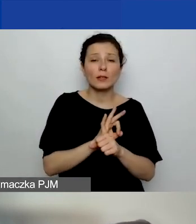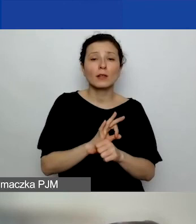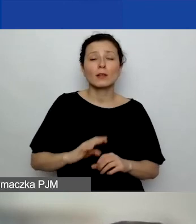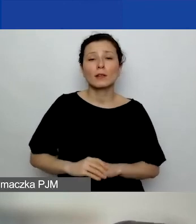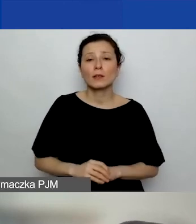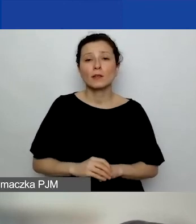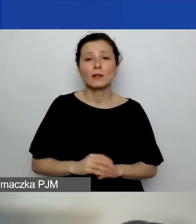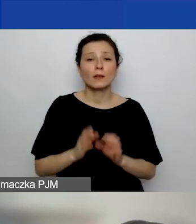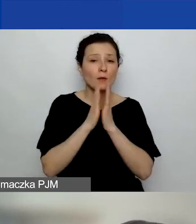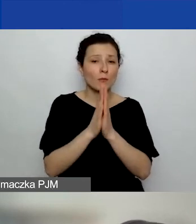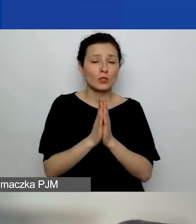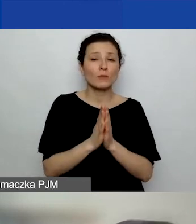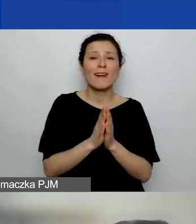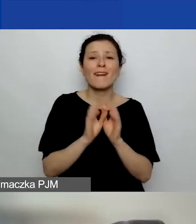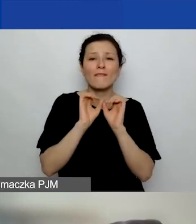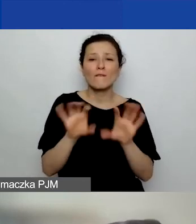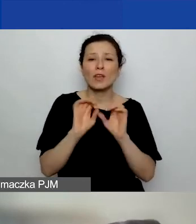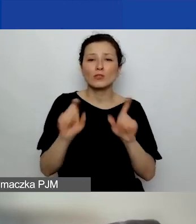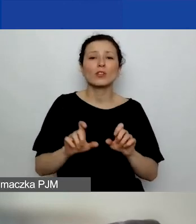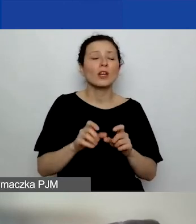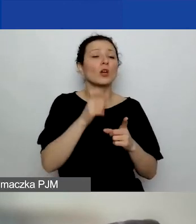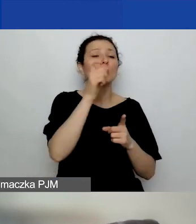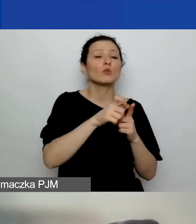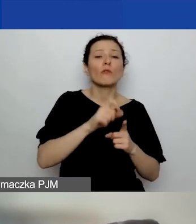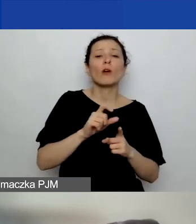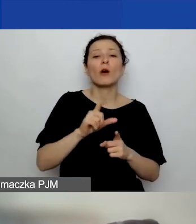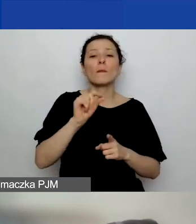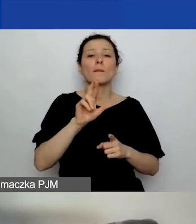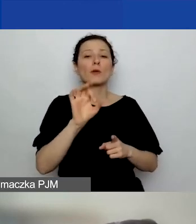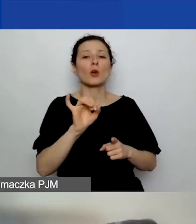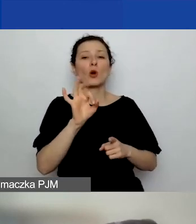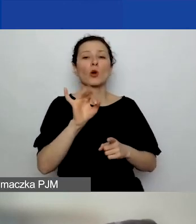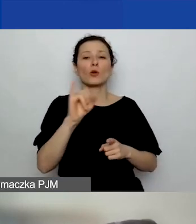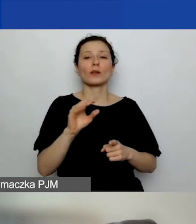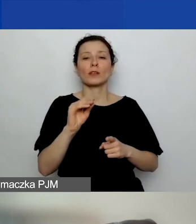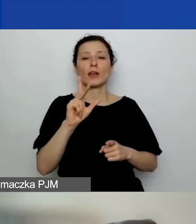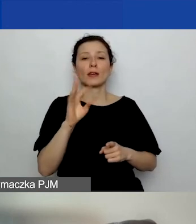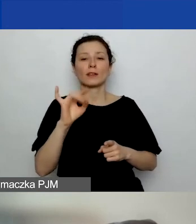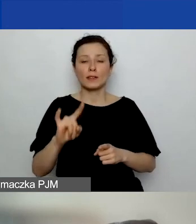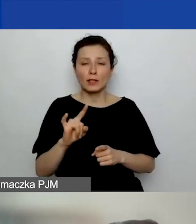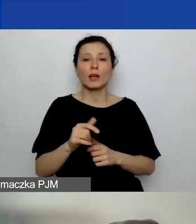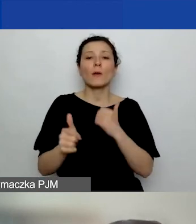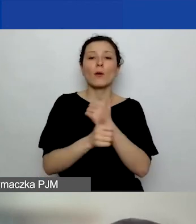Prosimy o doprecyzowanie terminu "projekty" w kontekście wymogu wykazania trzech projektów zakończonych i rozliczonych.